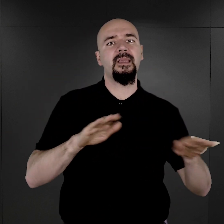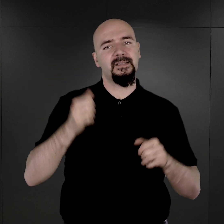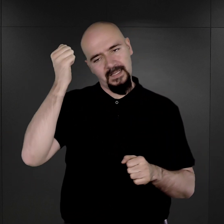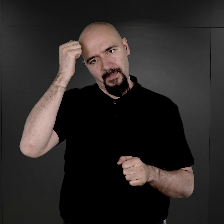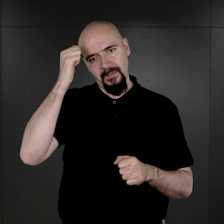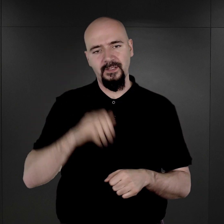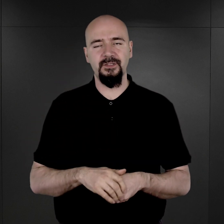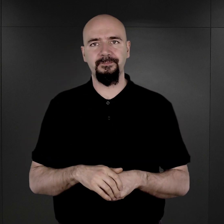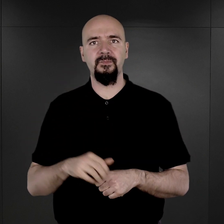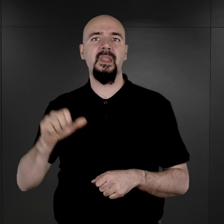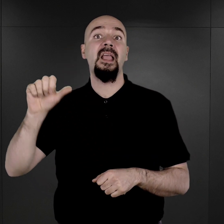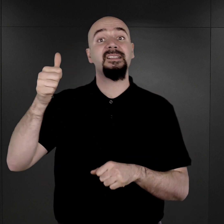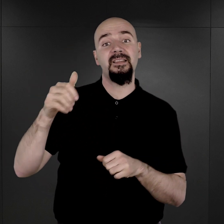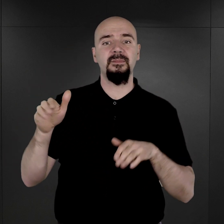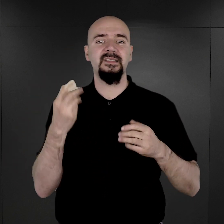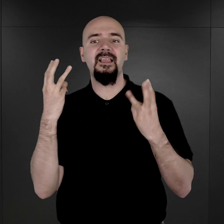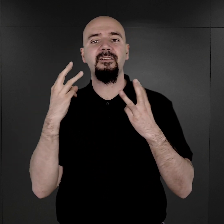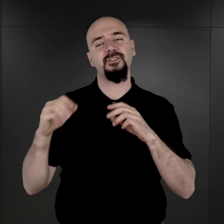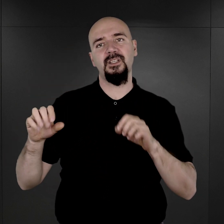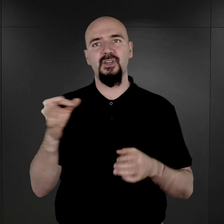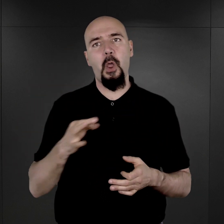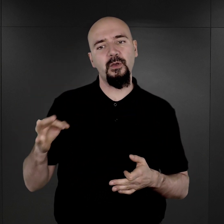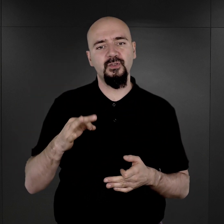Jednym z najważniejszych źródeł, dotyczących więźniów obozu Auschwitz,